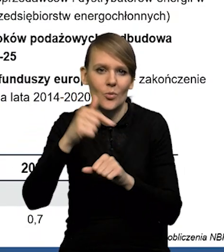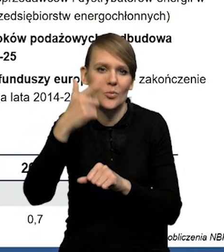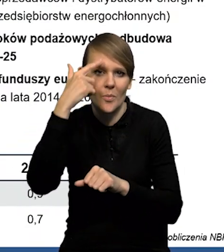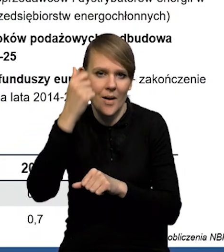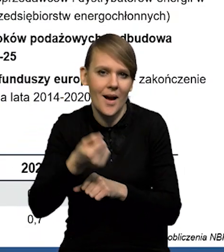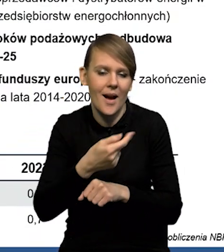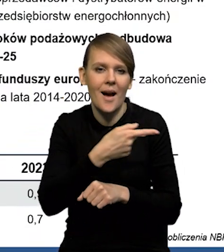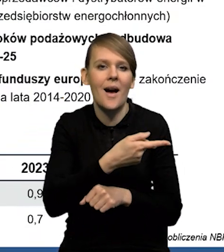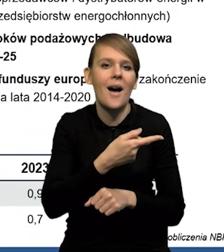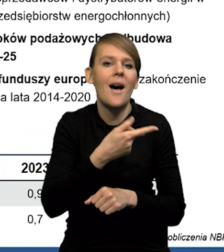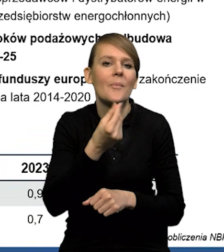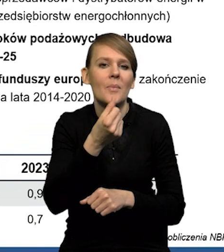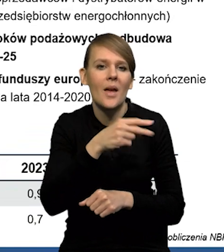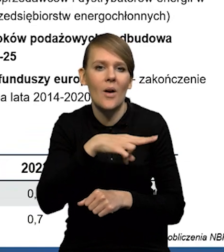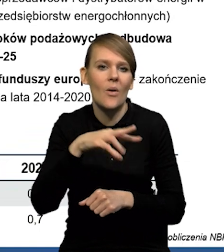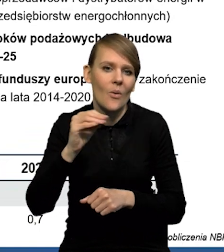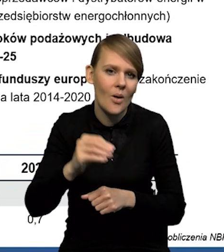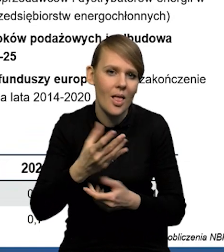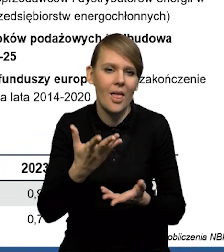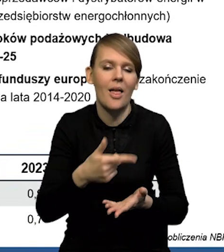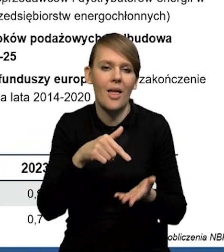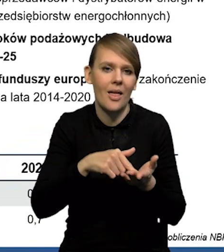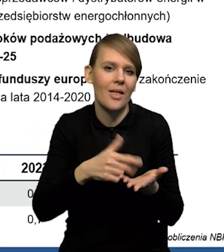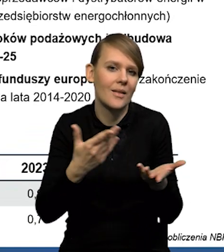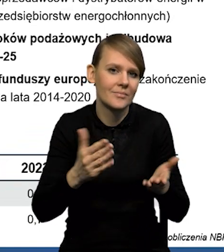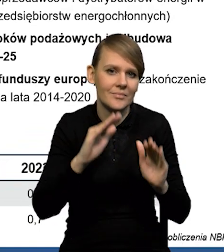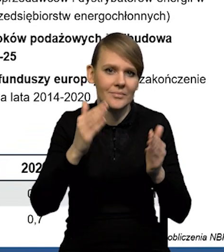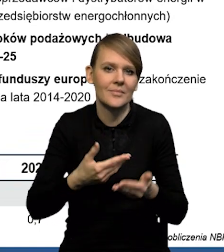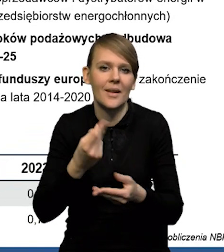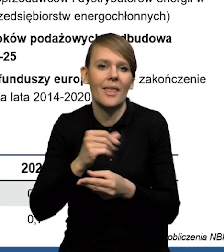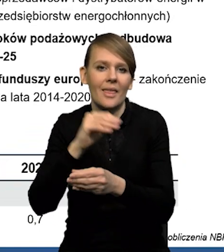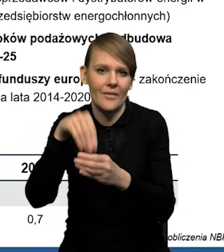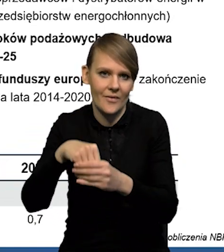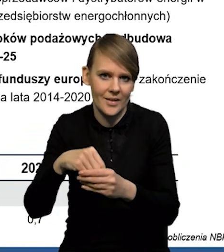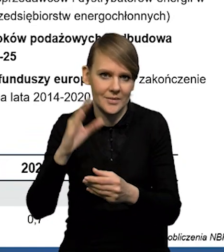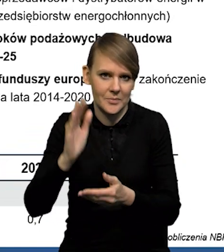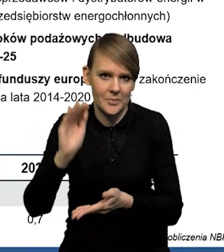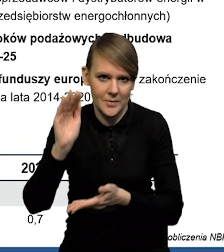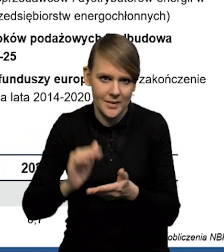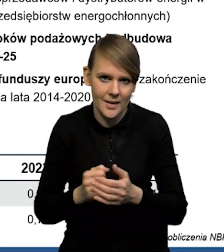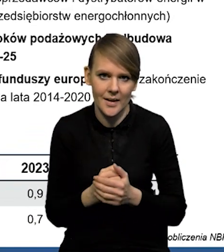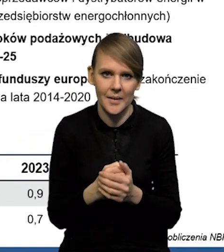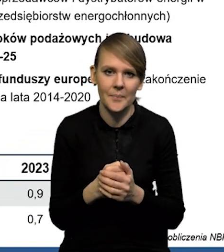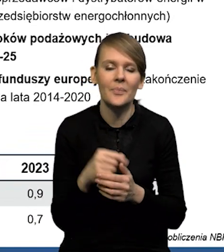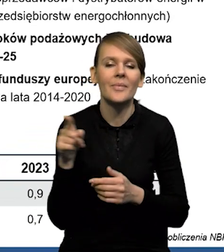związanym z funduszami europejskimi. Jak Państwo popatrzą na to, co zmienialiśmy między projekcjami, to widać wyraźnie,